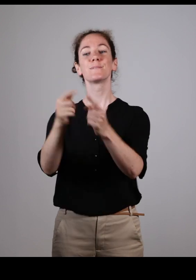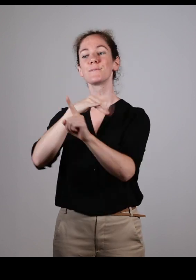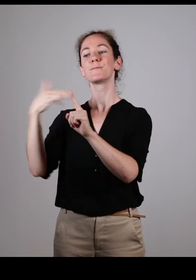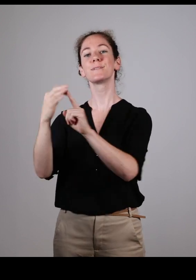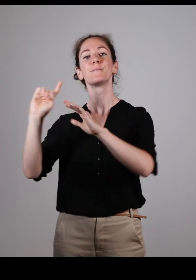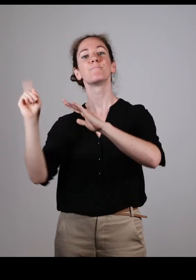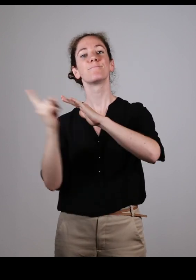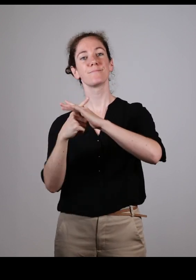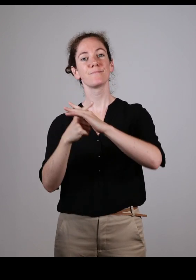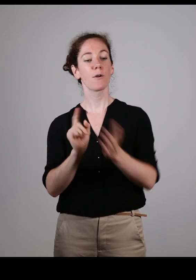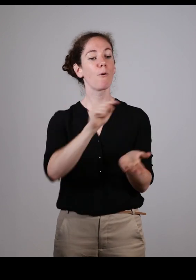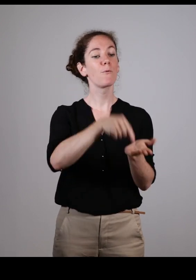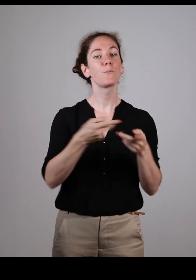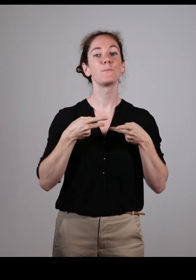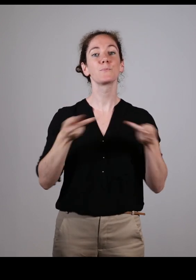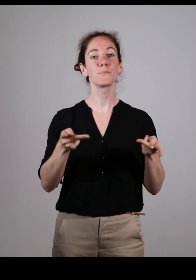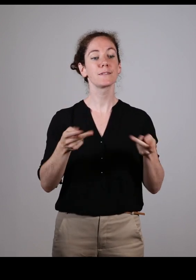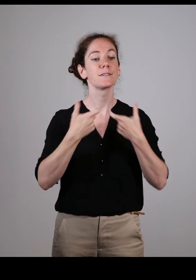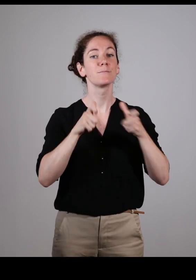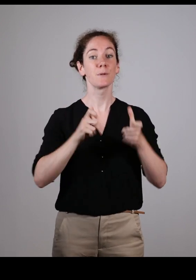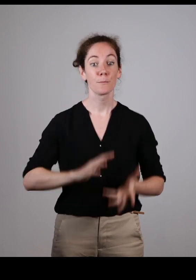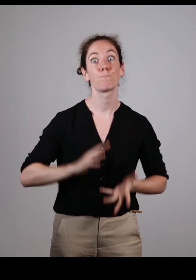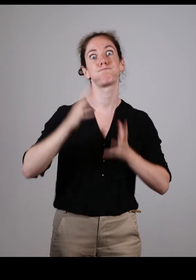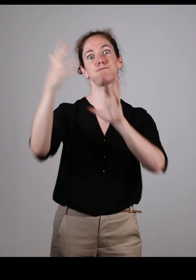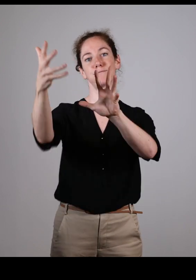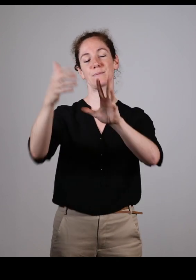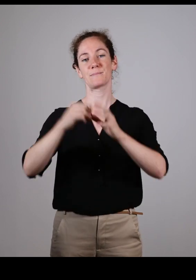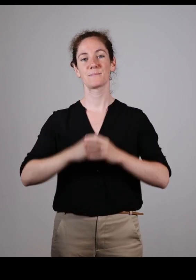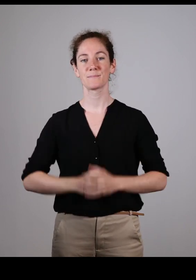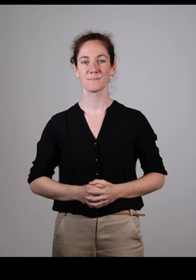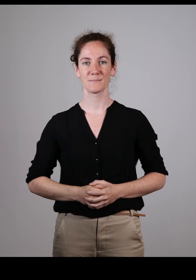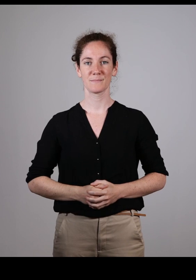Pour permettre de faire évoluer l’intégration et l’accessibilité des lieux publics…